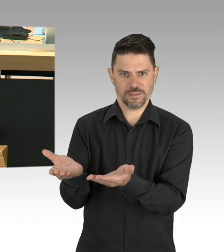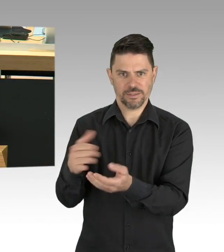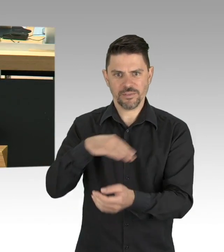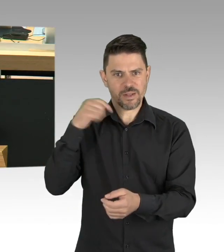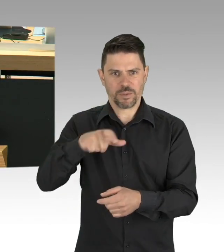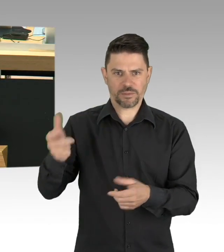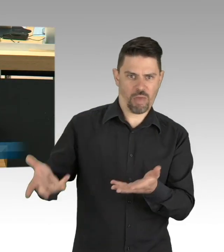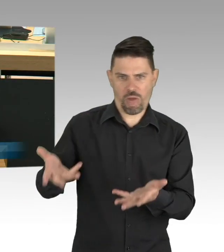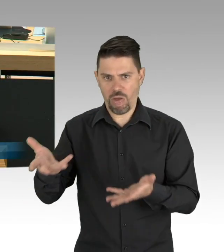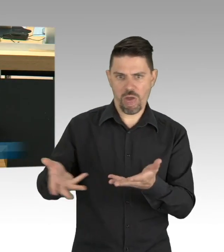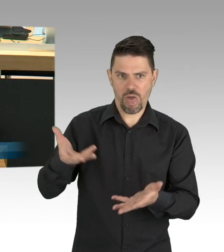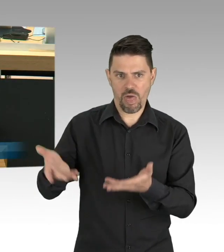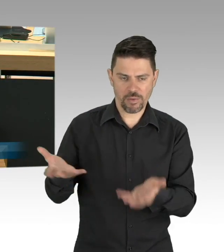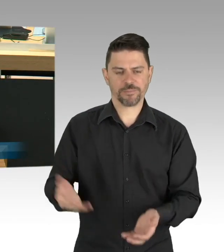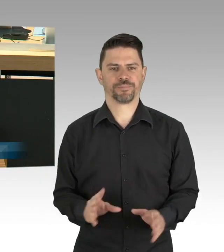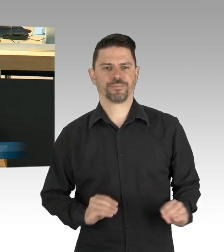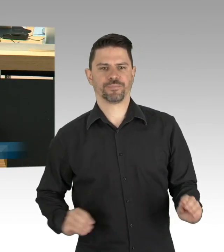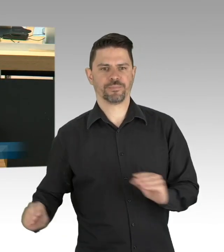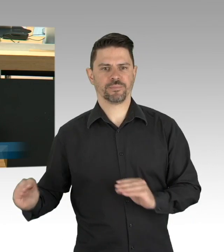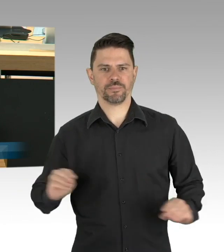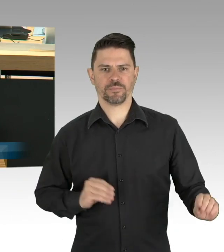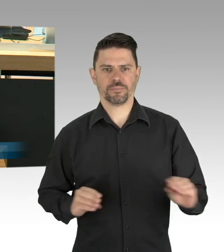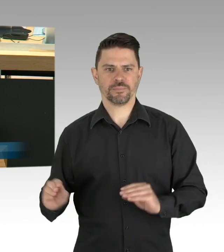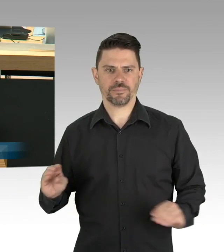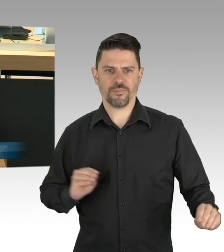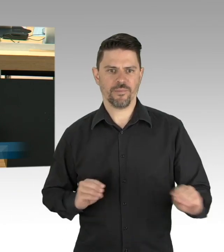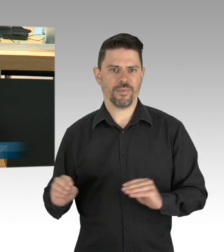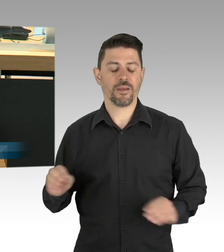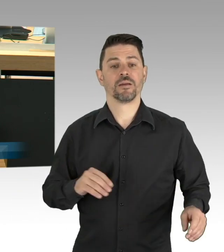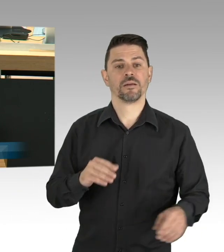hat denn Ihr Senat inzwischen unter Einbeziehung der Gesundheitsämter